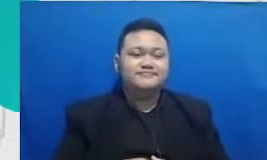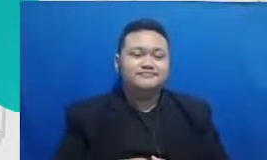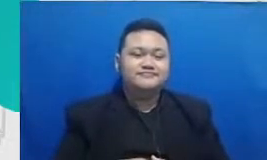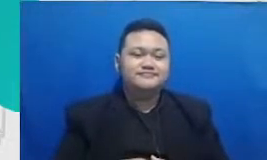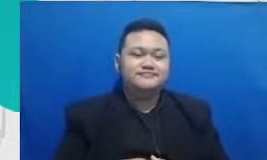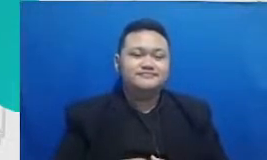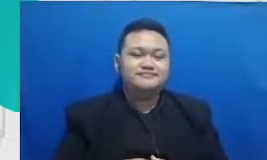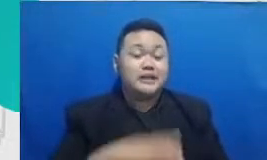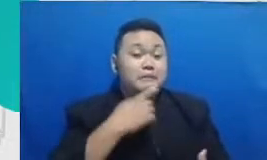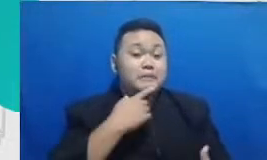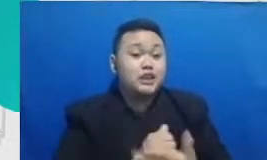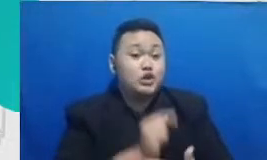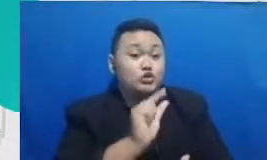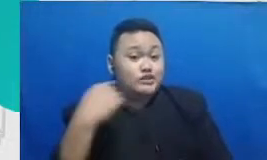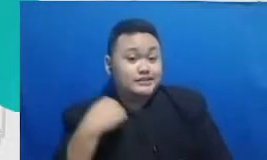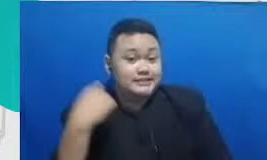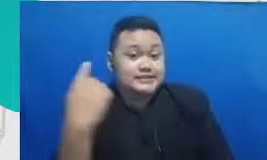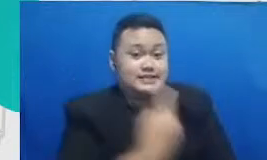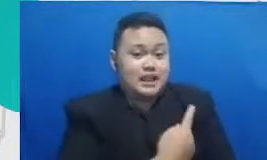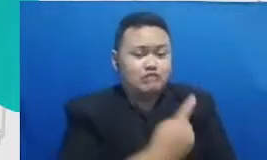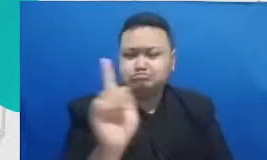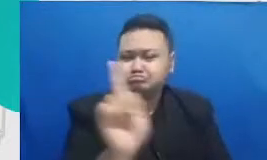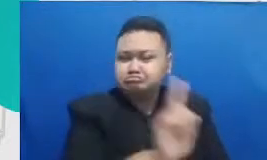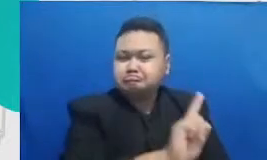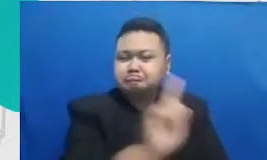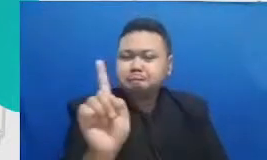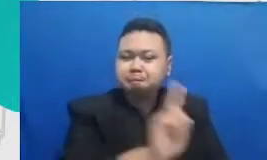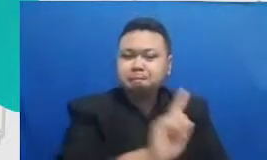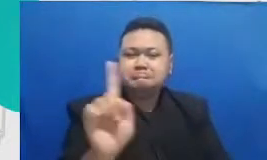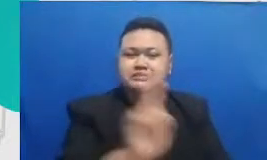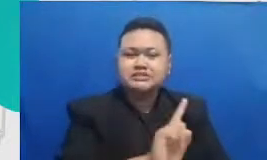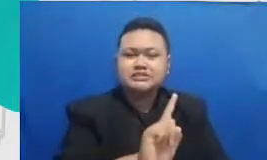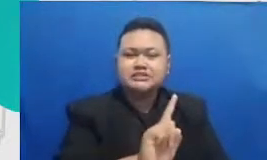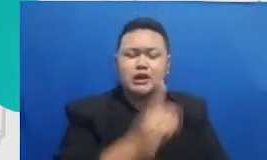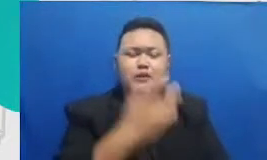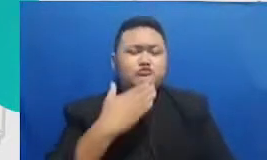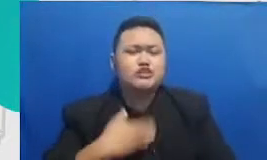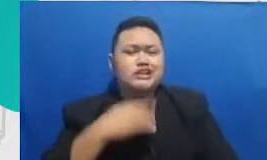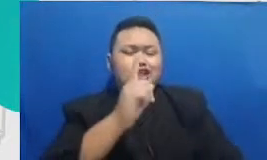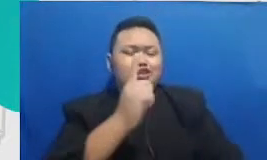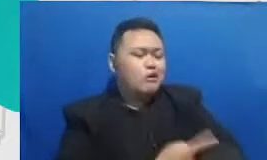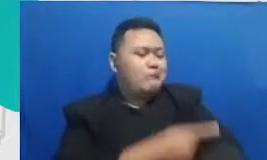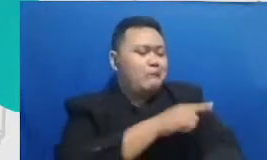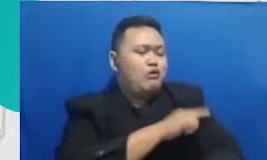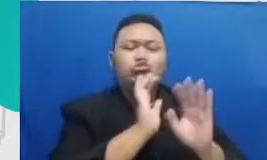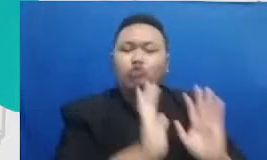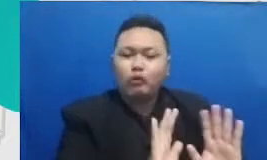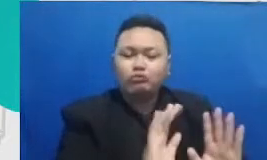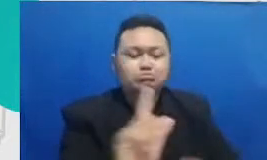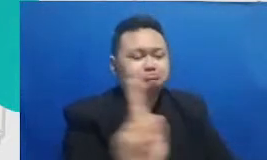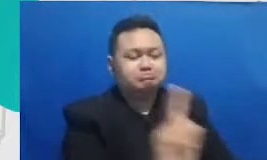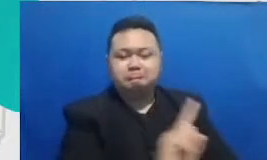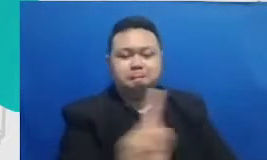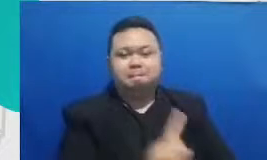untuk tidak hanya menguasai skill teknologinya GTA kemampuan teknisnya karena Percayalah kita